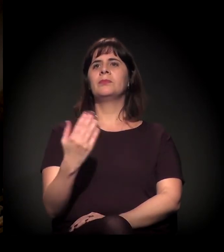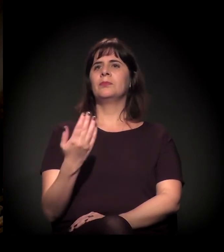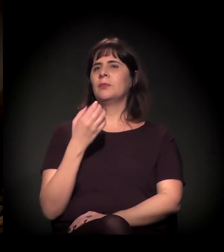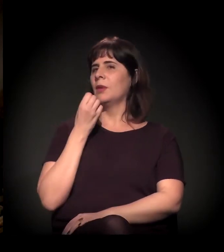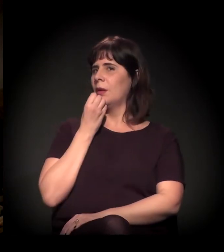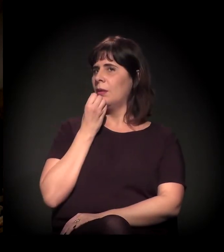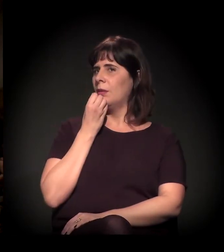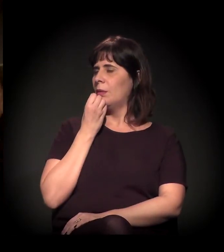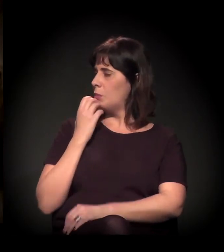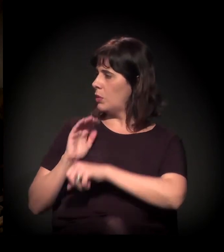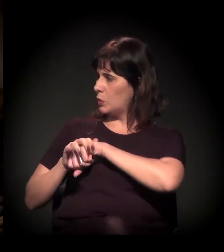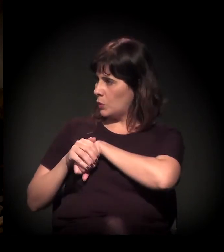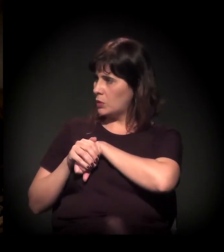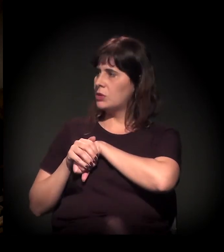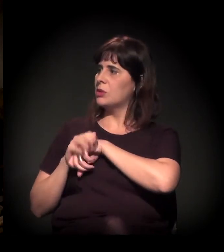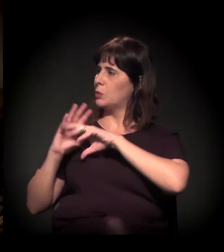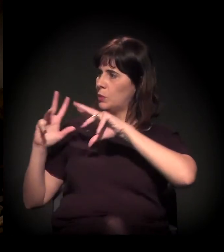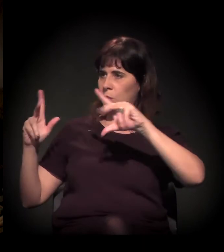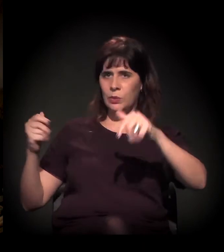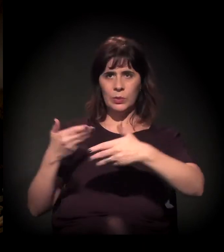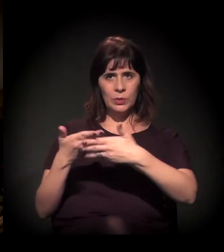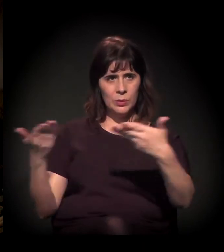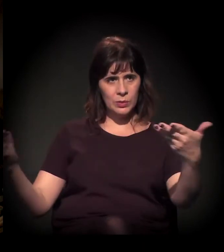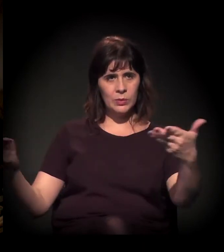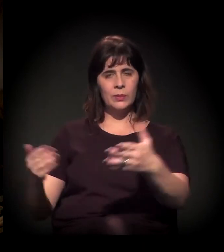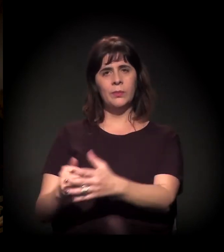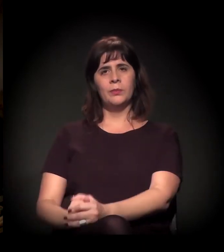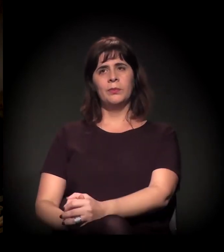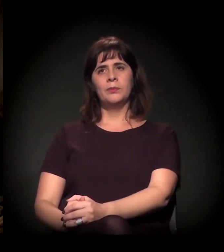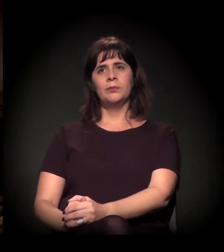Boa noite a todos e a todas.